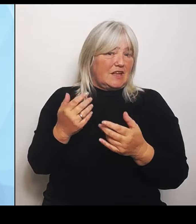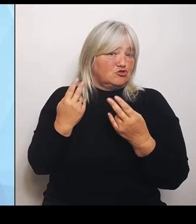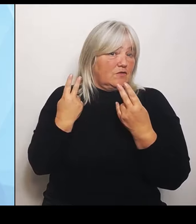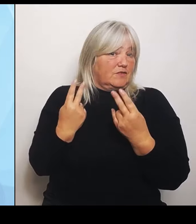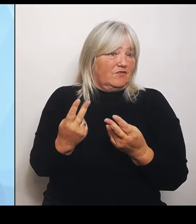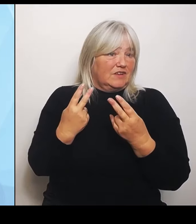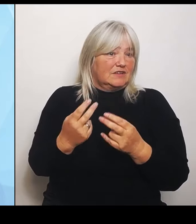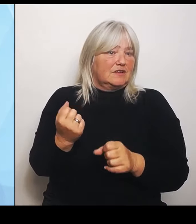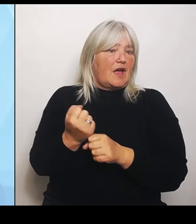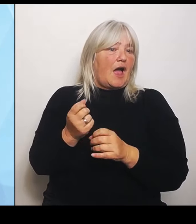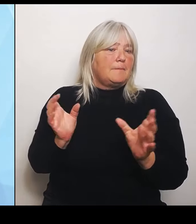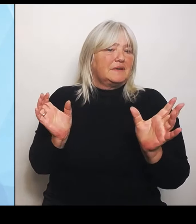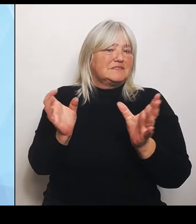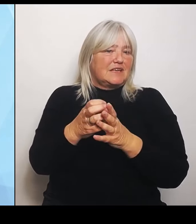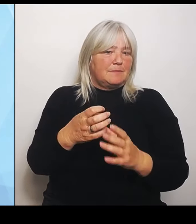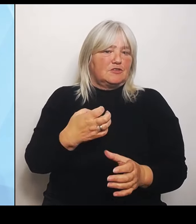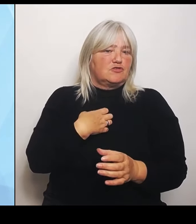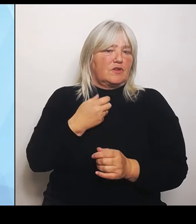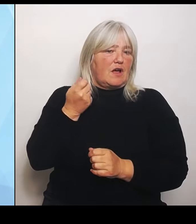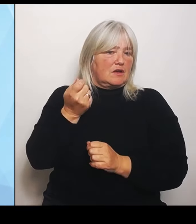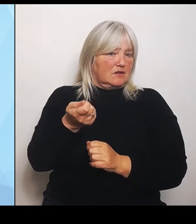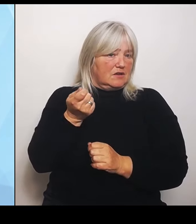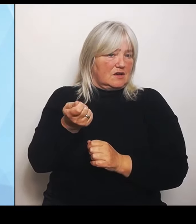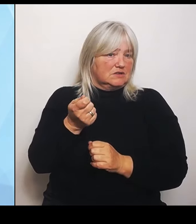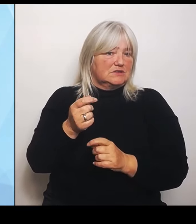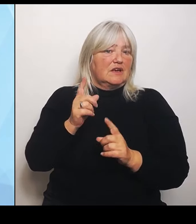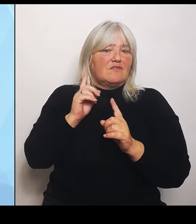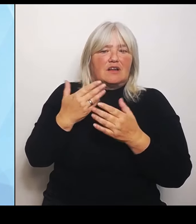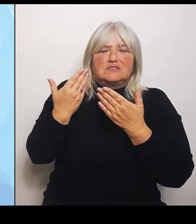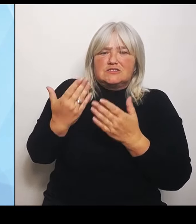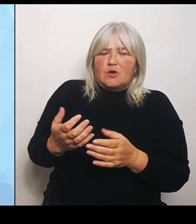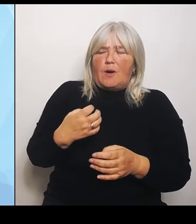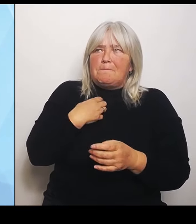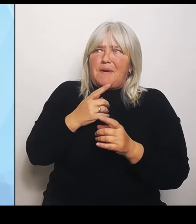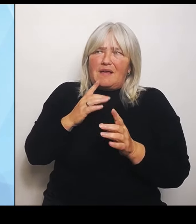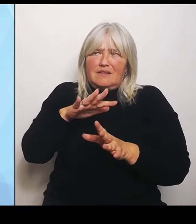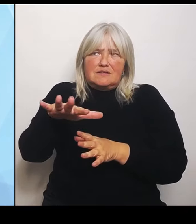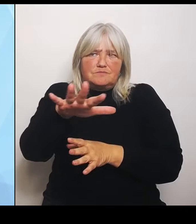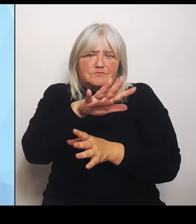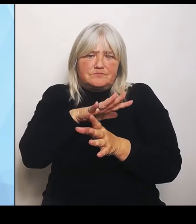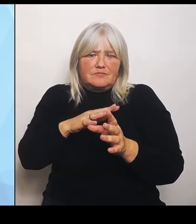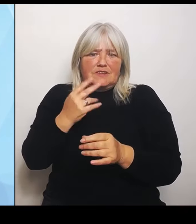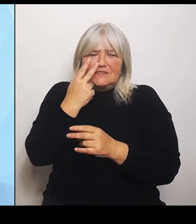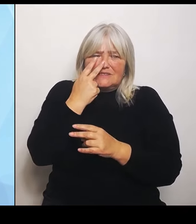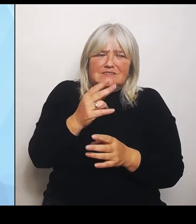bayernweit eine möglichst realistische Einschätzung darüber bekommt, welche Krankenhausbehandlungen in den